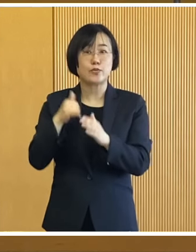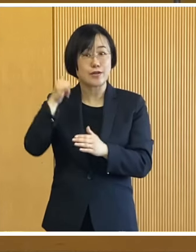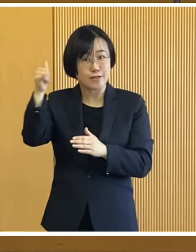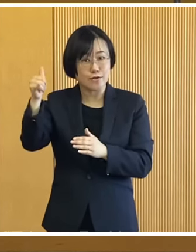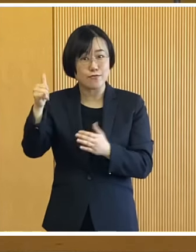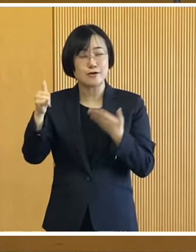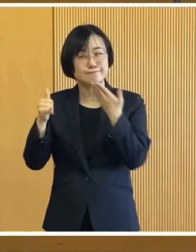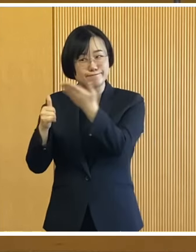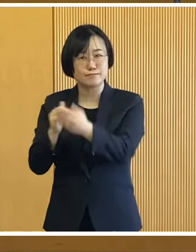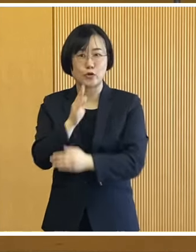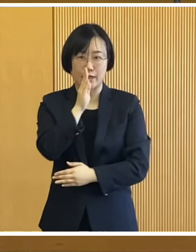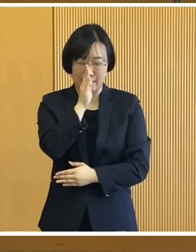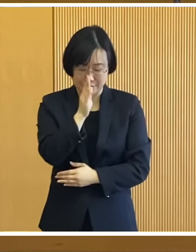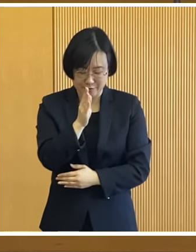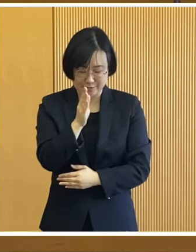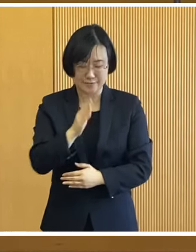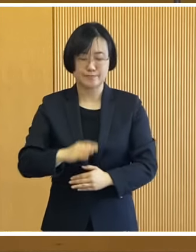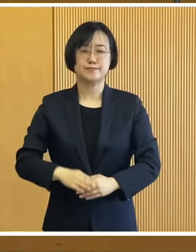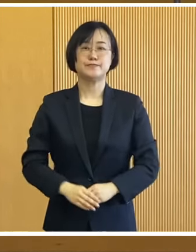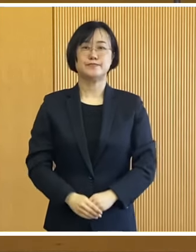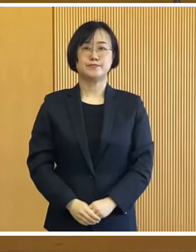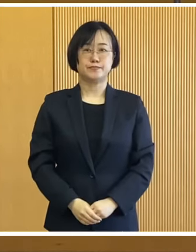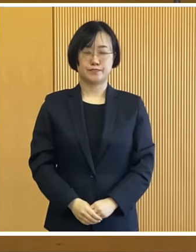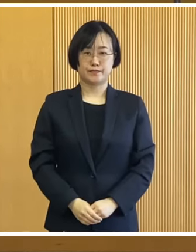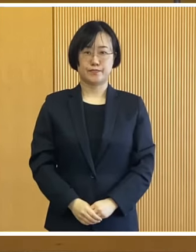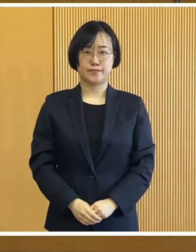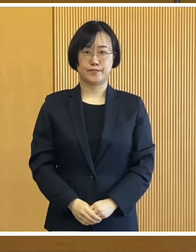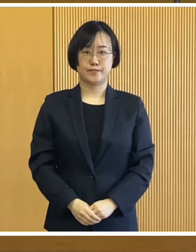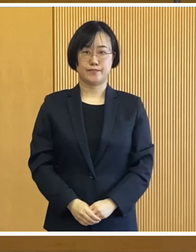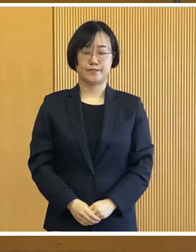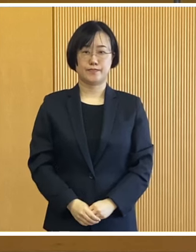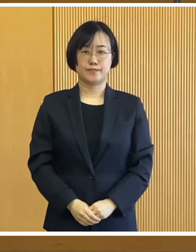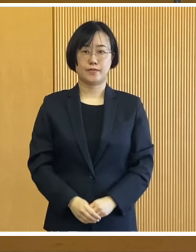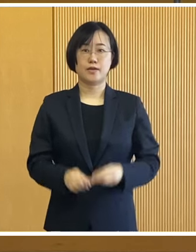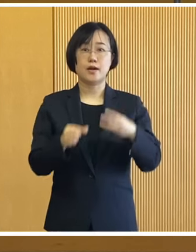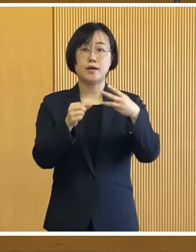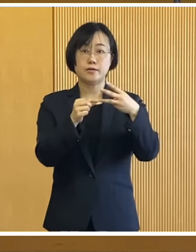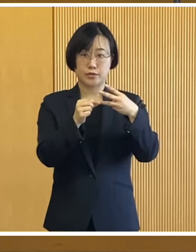お気軽にお問い合わせ いただければと思います